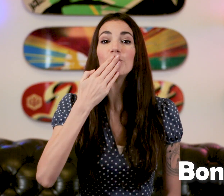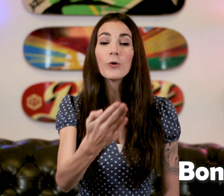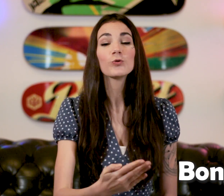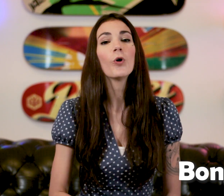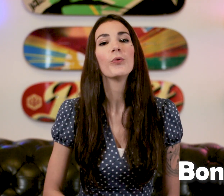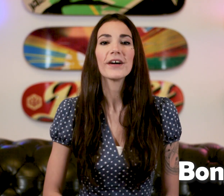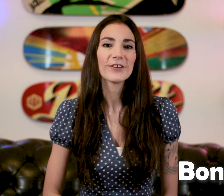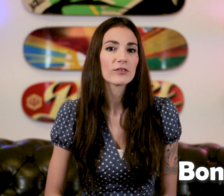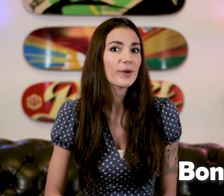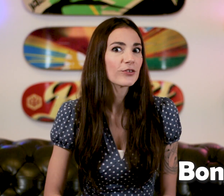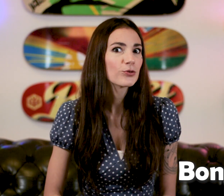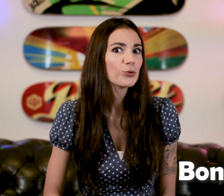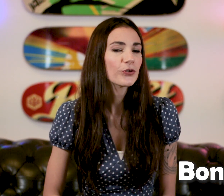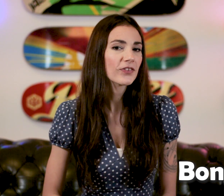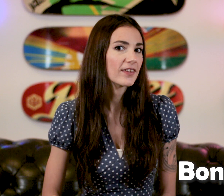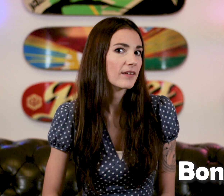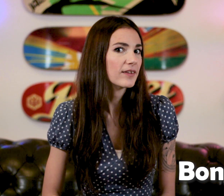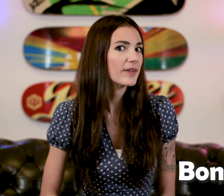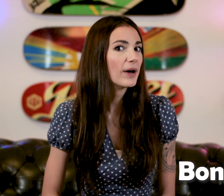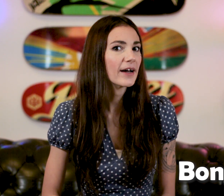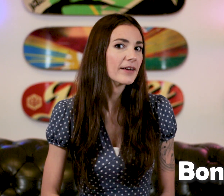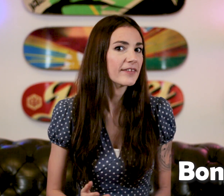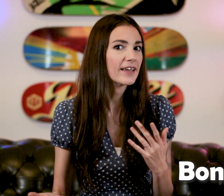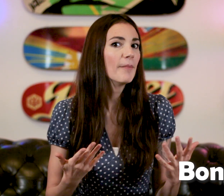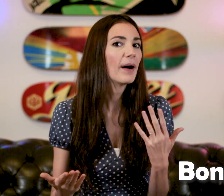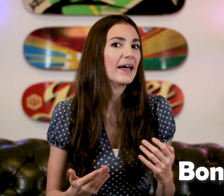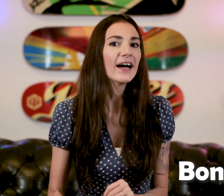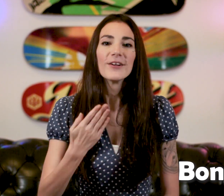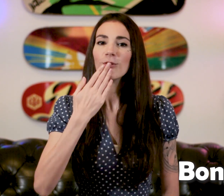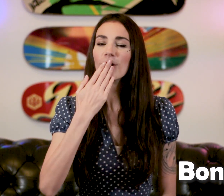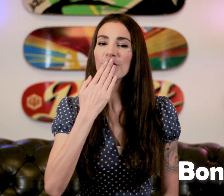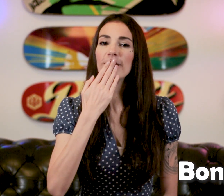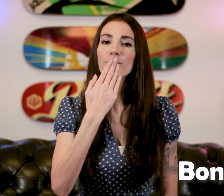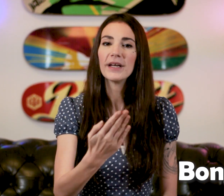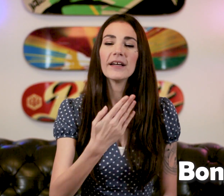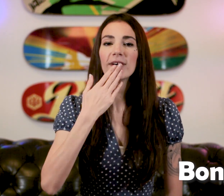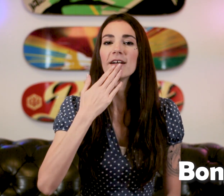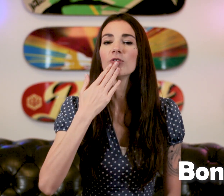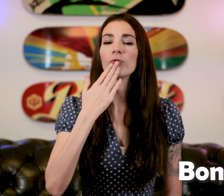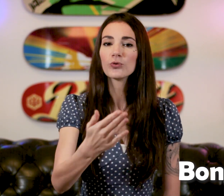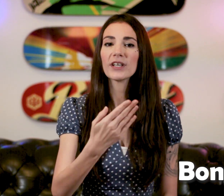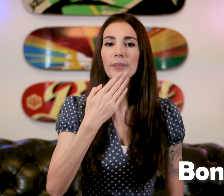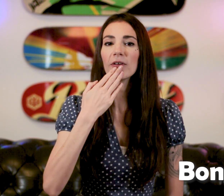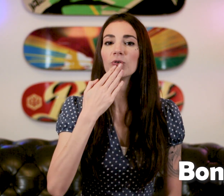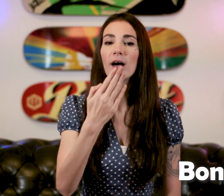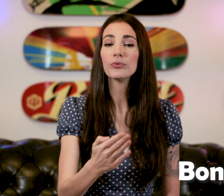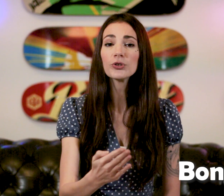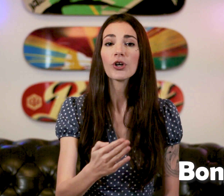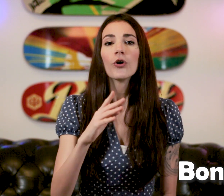"Bonjour" pour acceuillir une personne sourde C'est quand même pas mal donc on fait le "B" voila de "Bonjour" qui part de la bouche